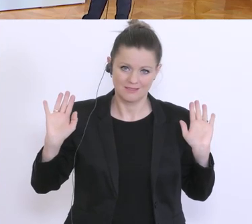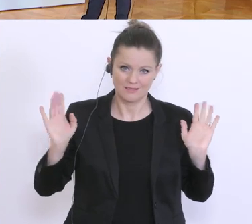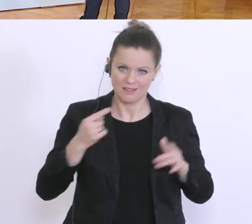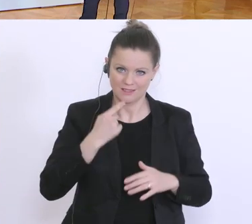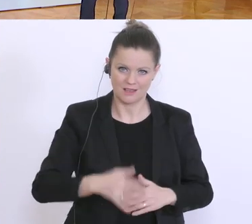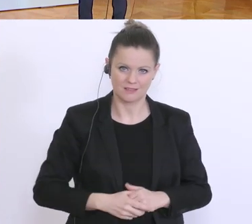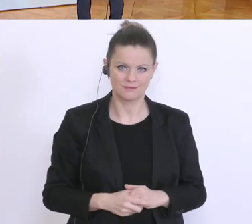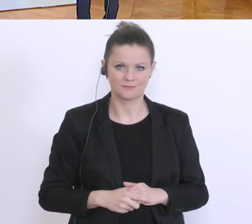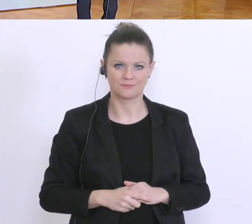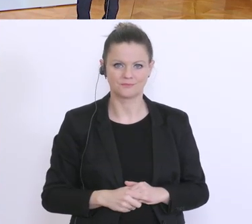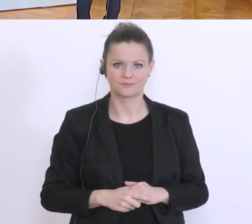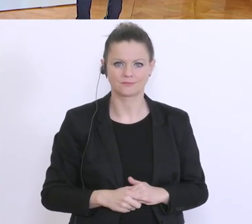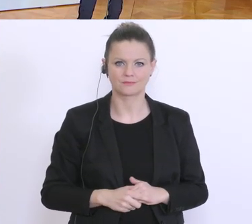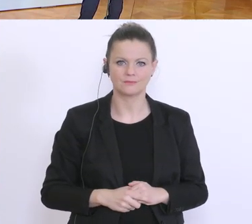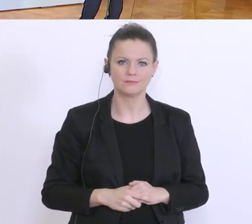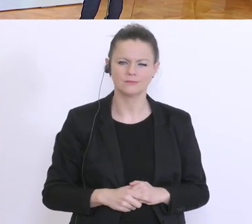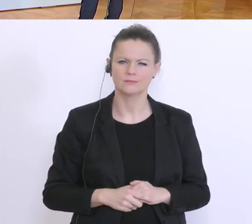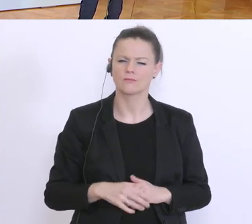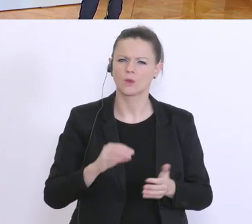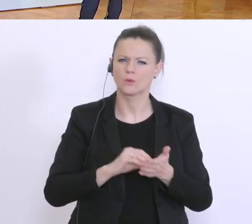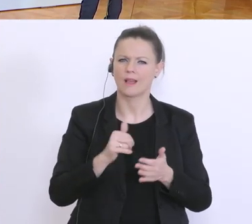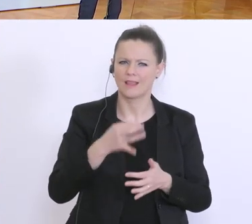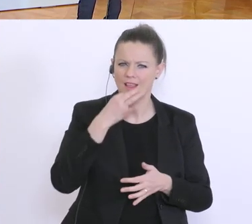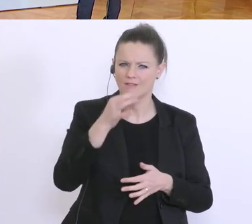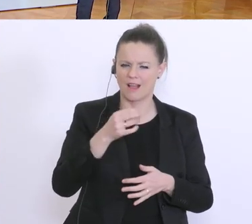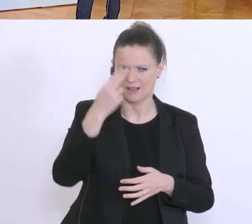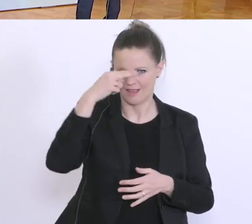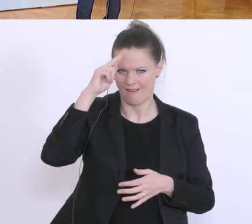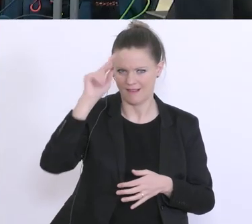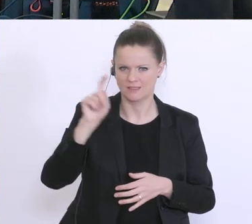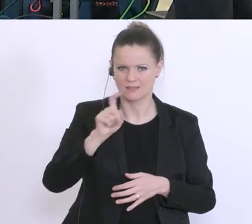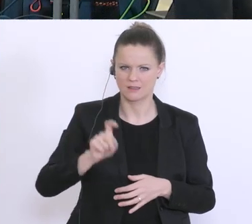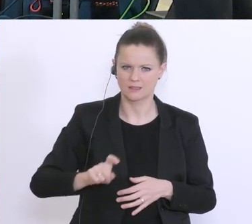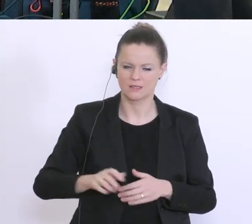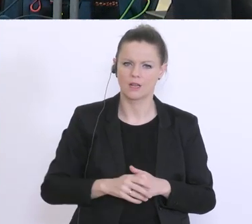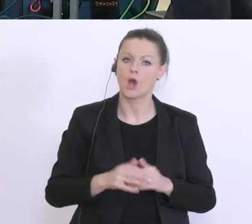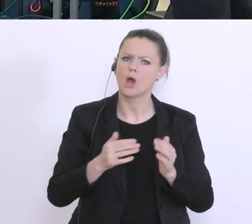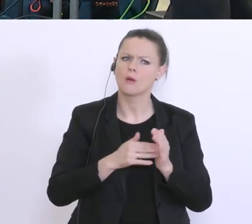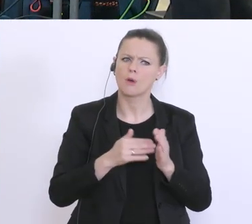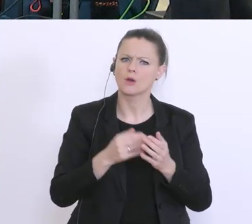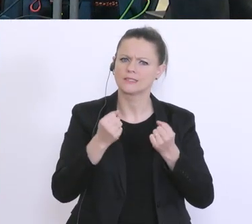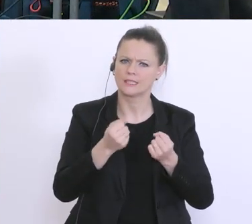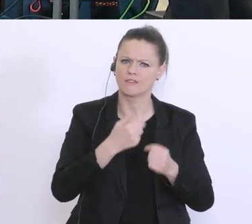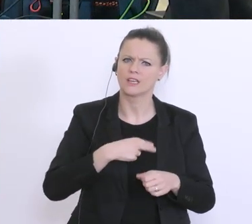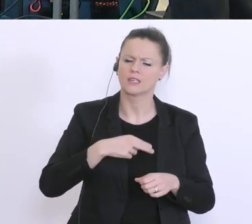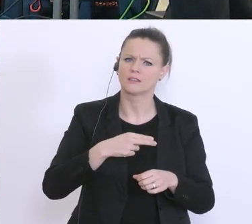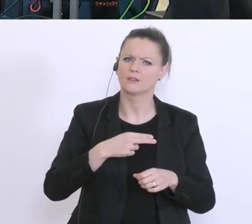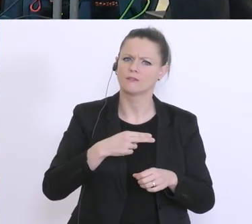Brauchen Sie Sicherheiten für den Kredit, für den Überbrückungskredit für die Kurzarbeit?